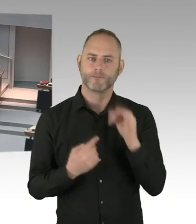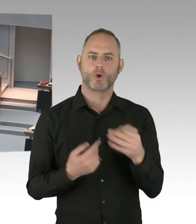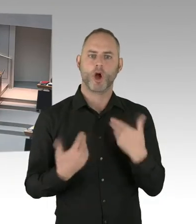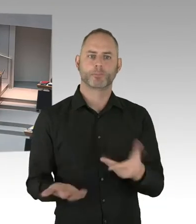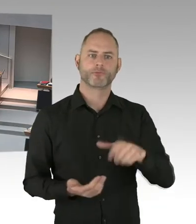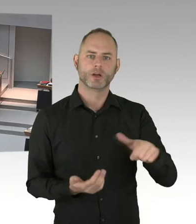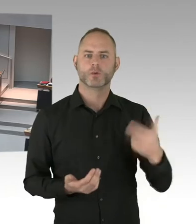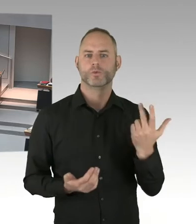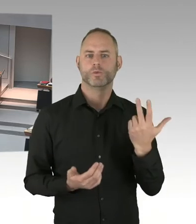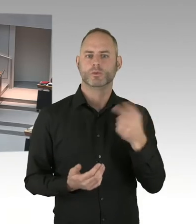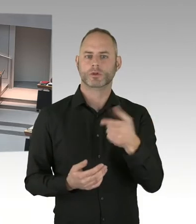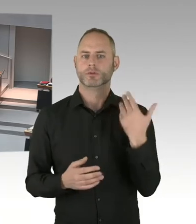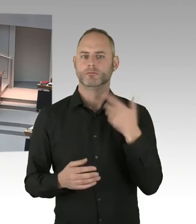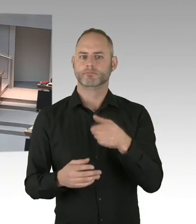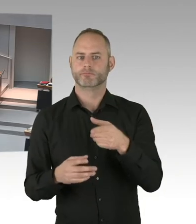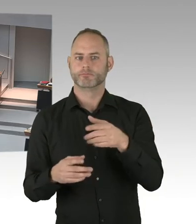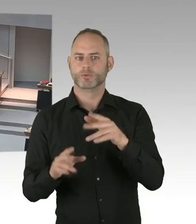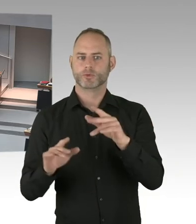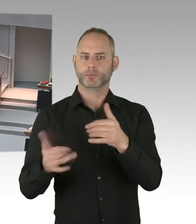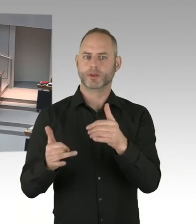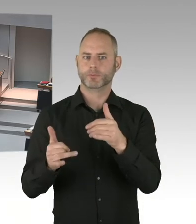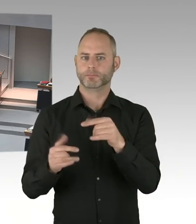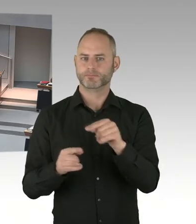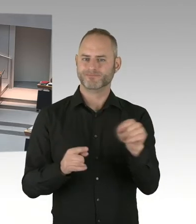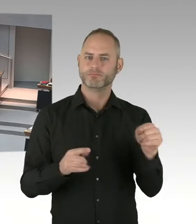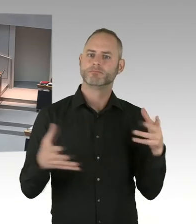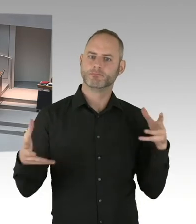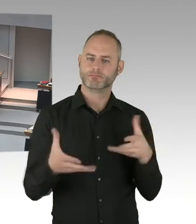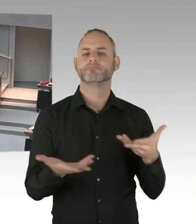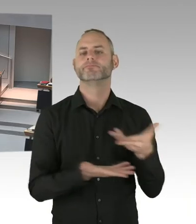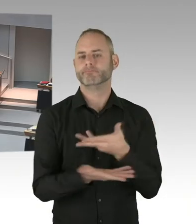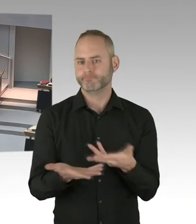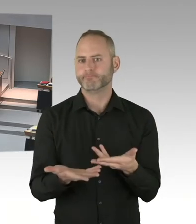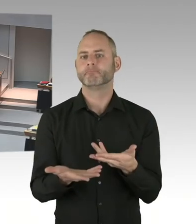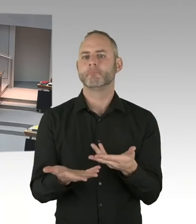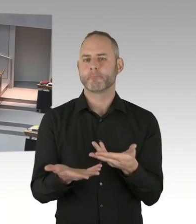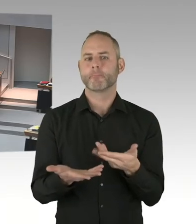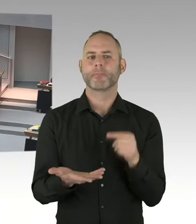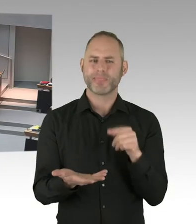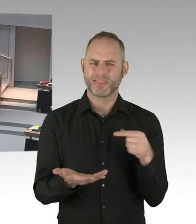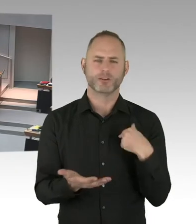Ich selbst werde selbstverständlich bei dieser stillen Kranzniederlegung am Vormittag des neunzehnten Zwölften auch dabei sein.